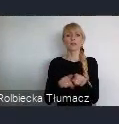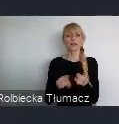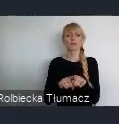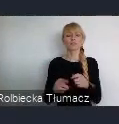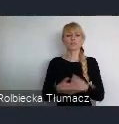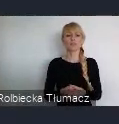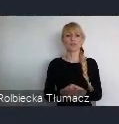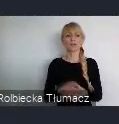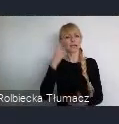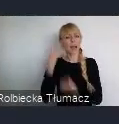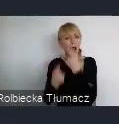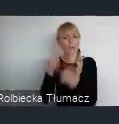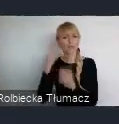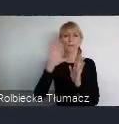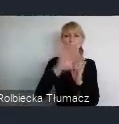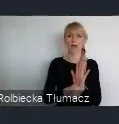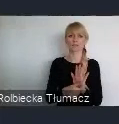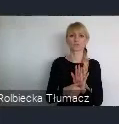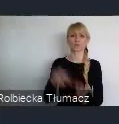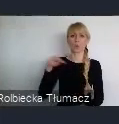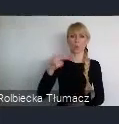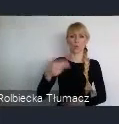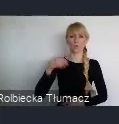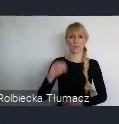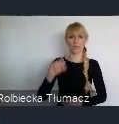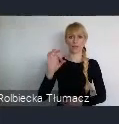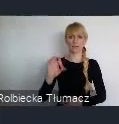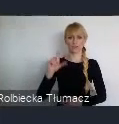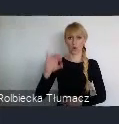To szczyt klimatyczny, który odbył się w roku 2018.